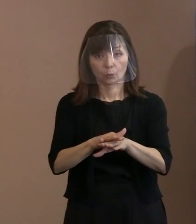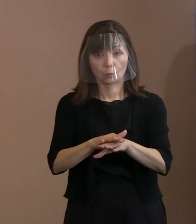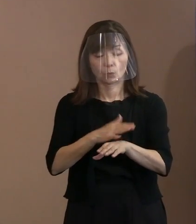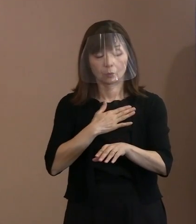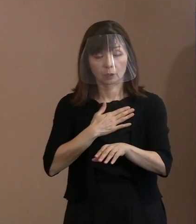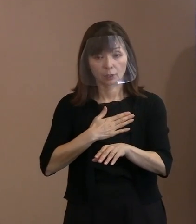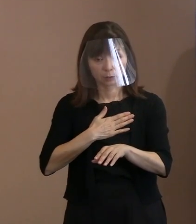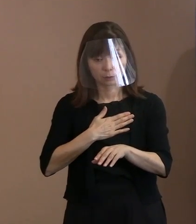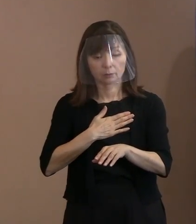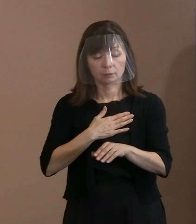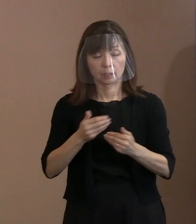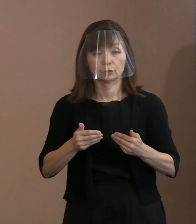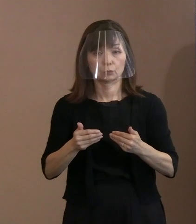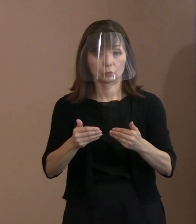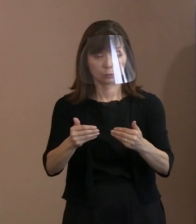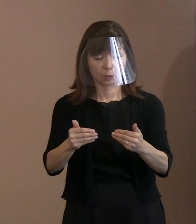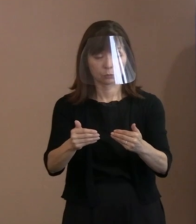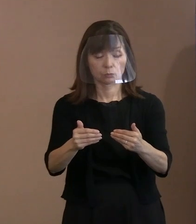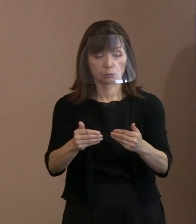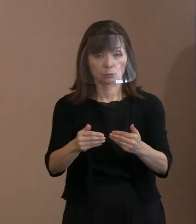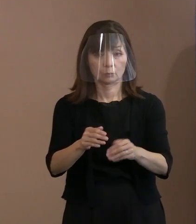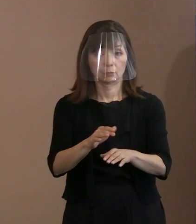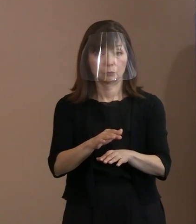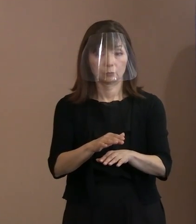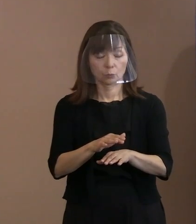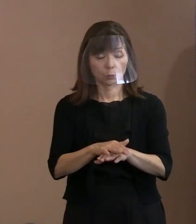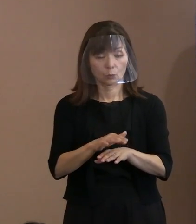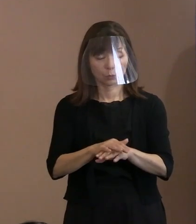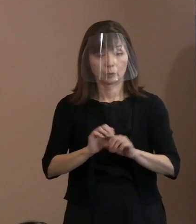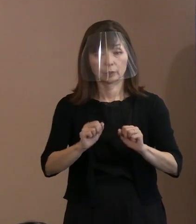考えていくということを やっていただきたいということを､